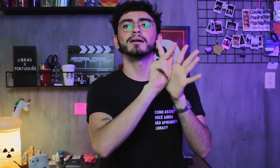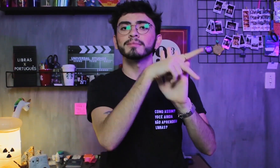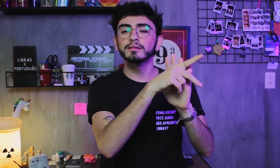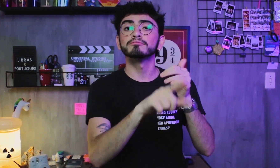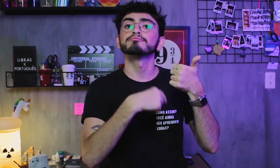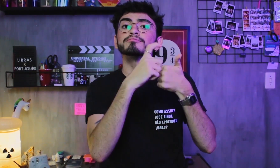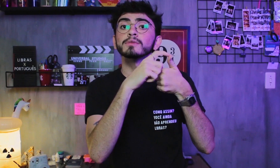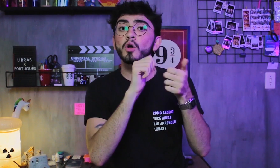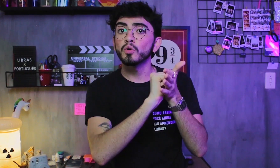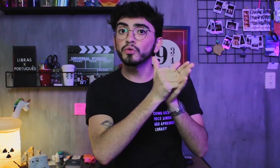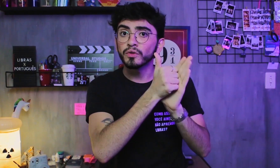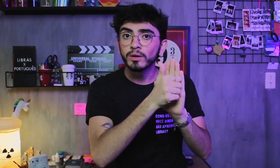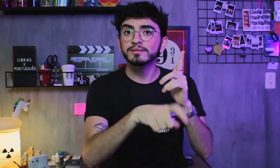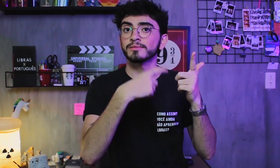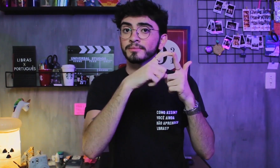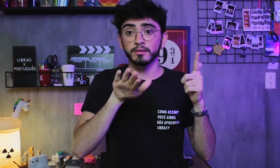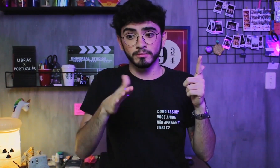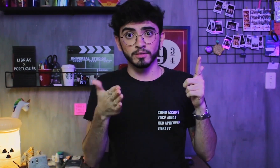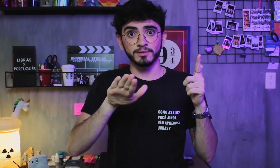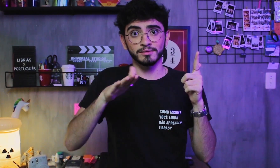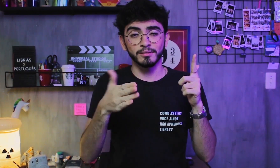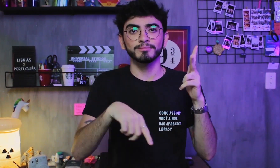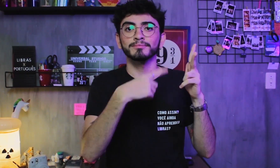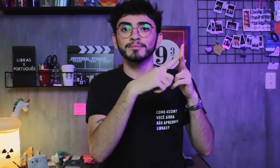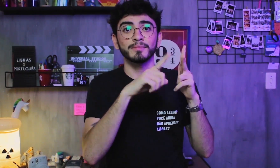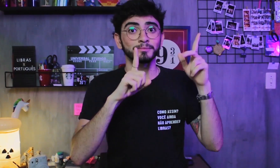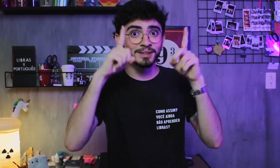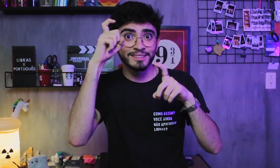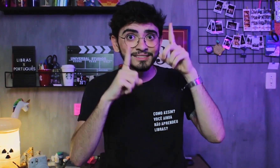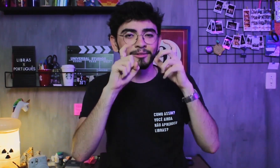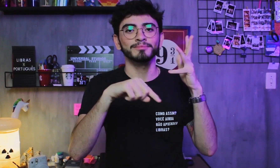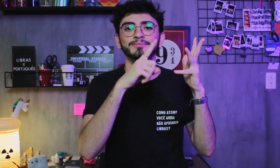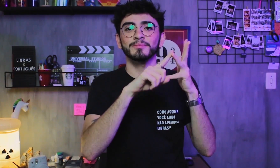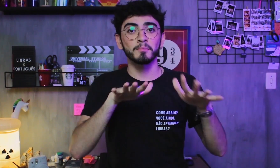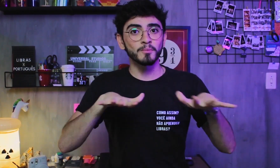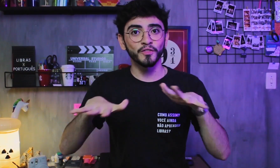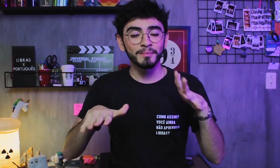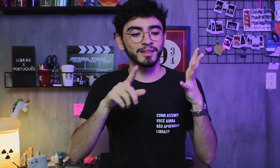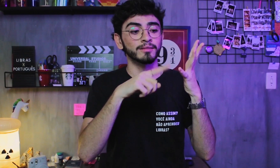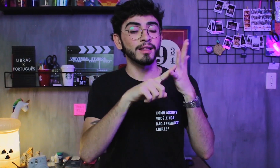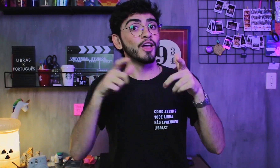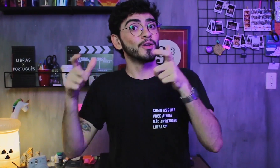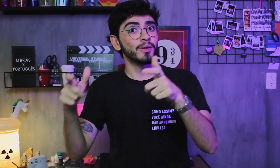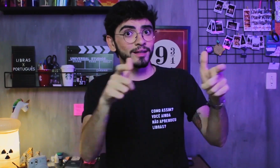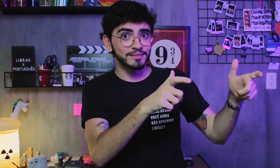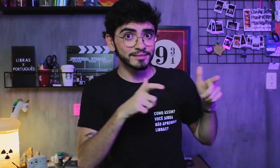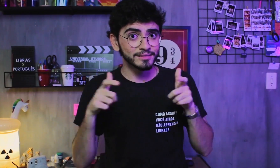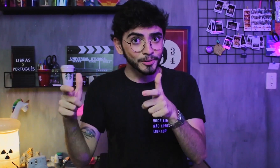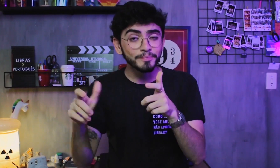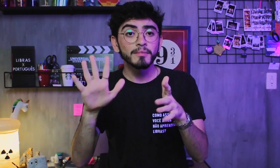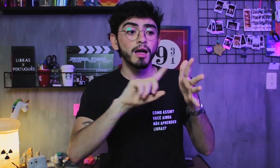configuração de mão, direção da palma da mão, expressão facial, movimento das mãos e localização.